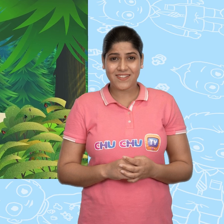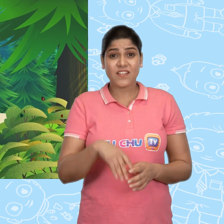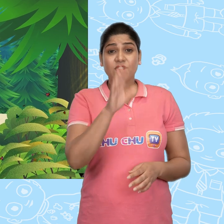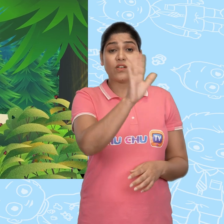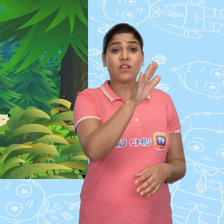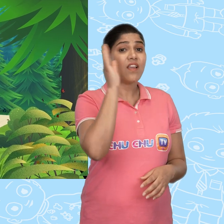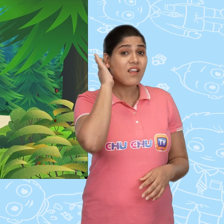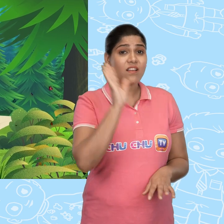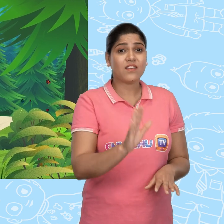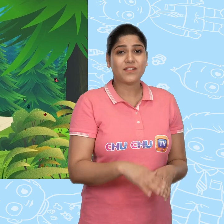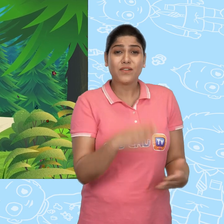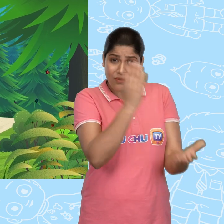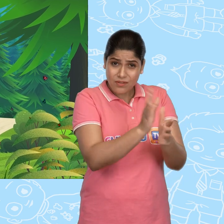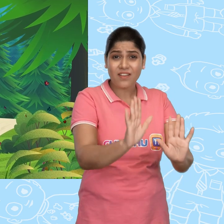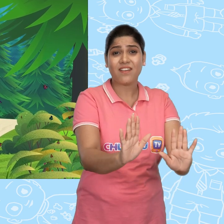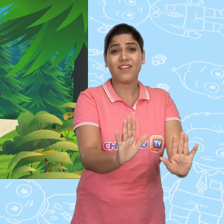सुनिये, रूकिये!